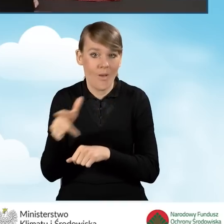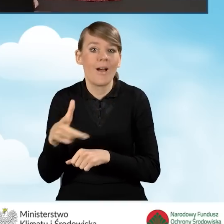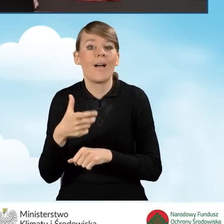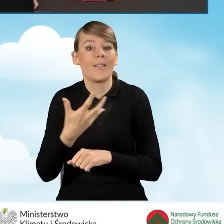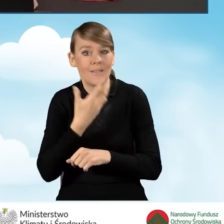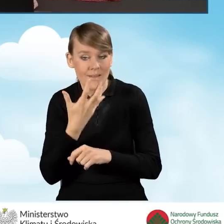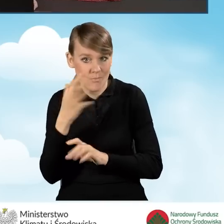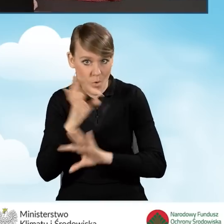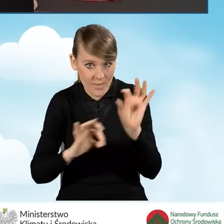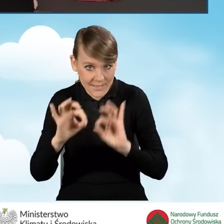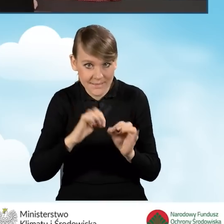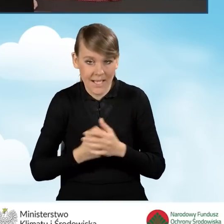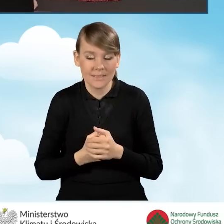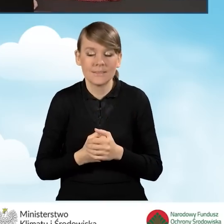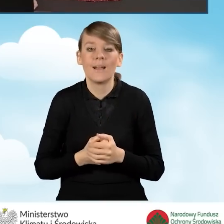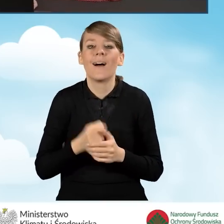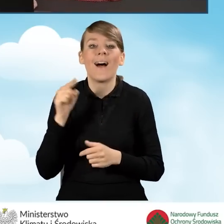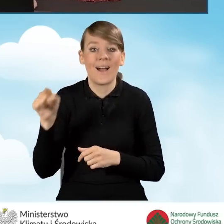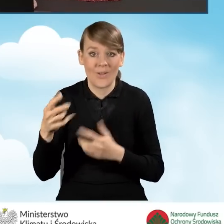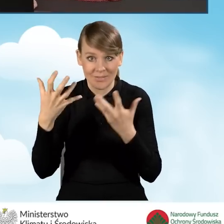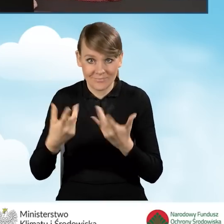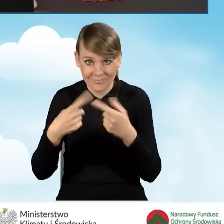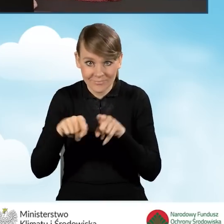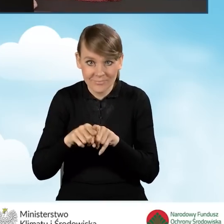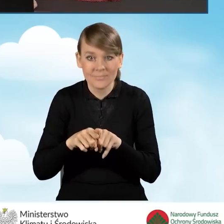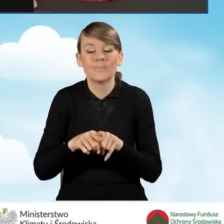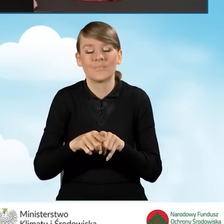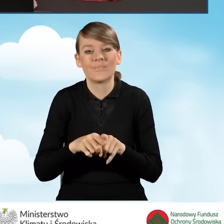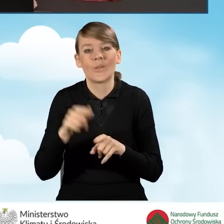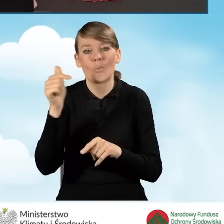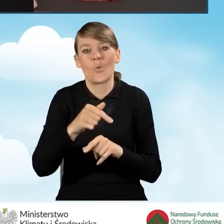Oczywiście realizacja tego przedsięwzięcia jest związana z pewnymi wymogami,